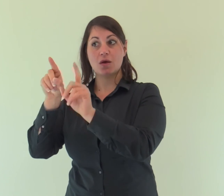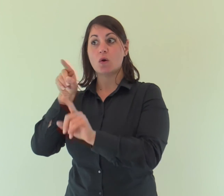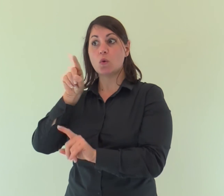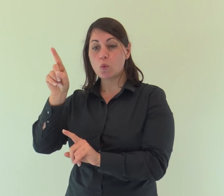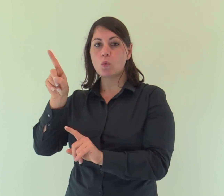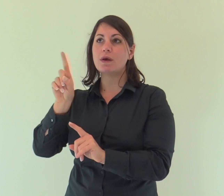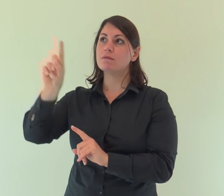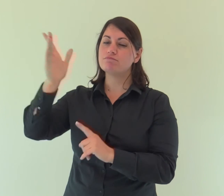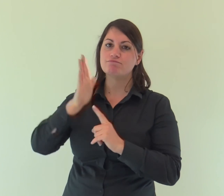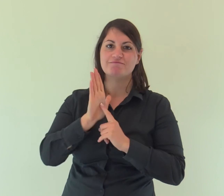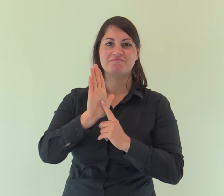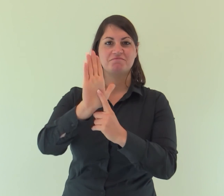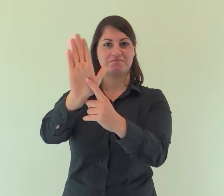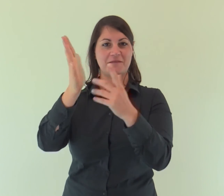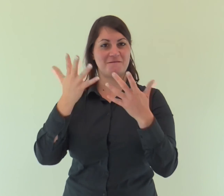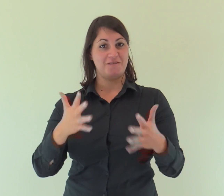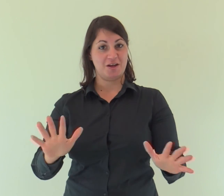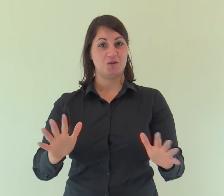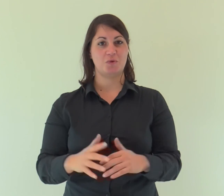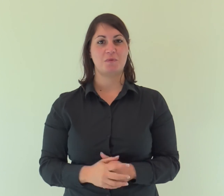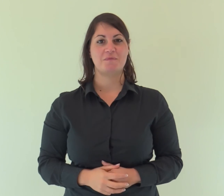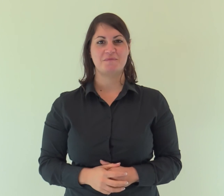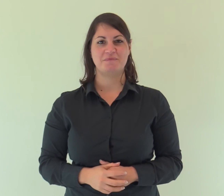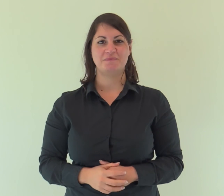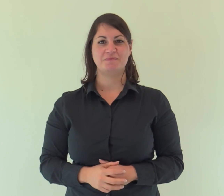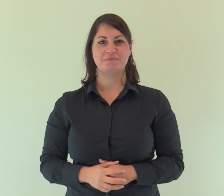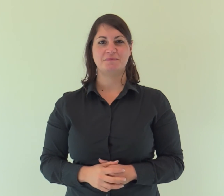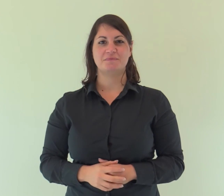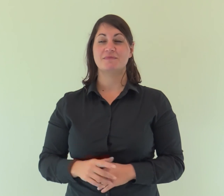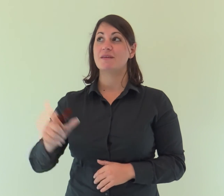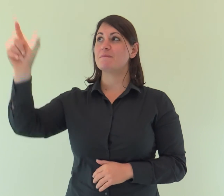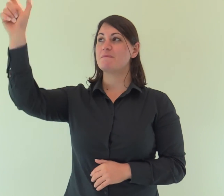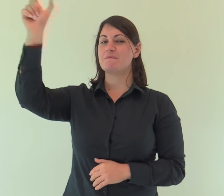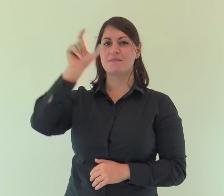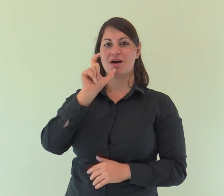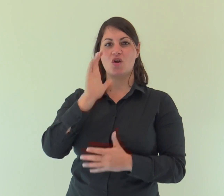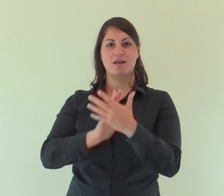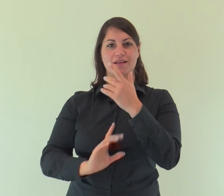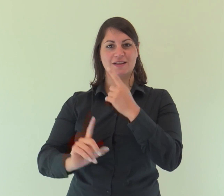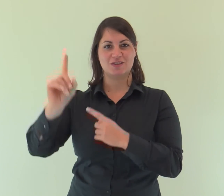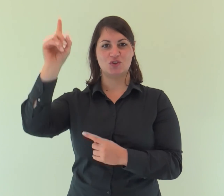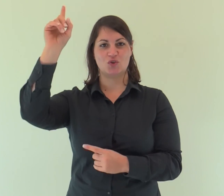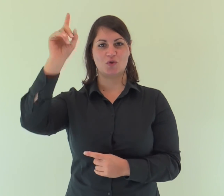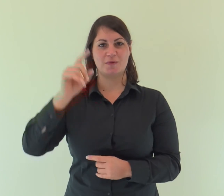è lui che lo ha rivelato. Parola del Signore.